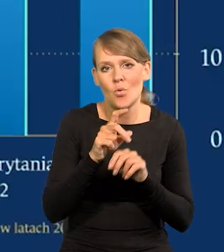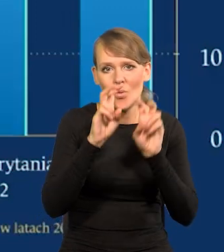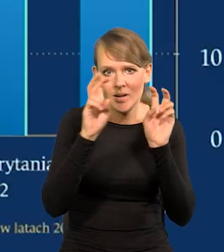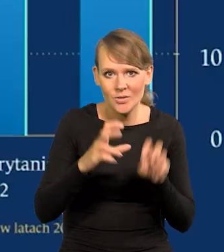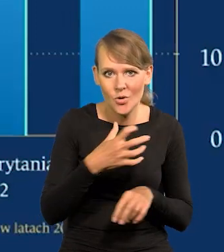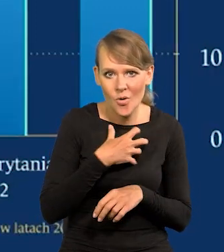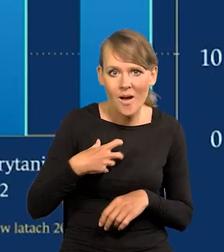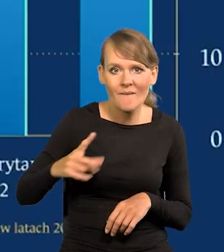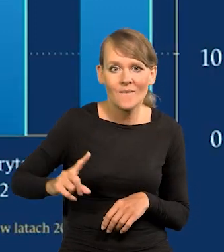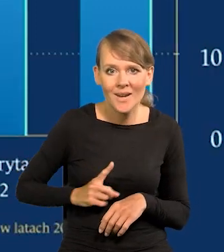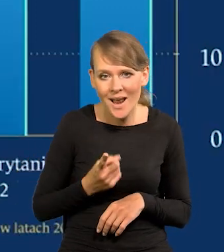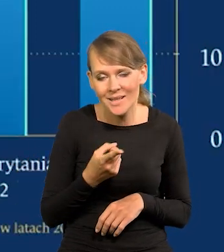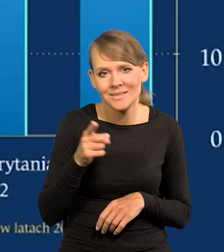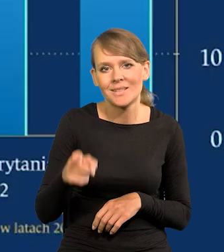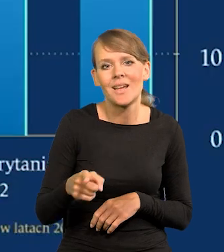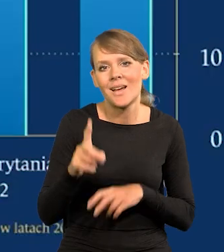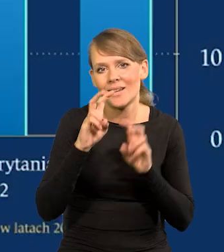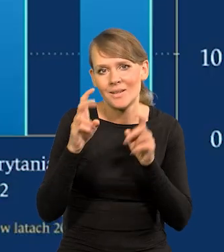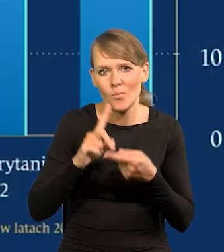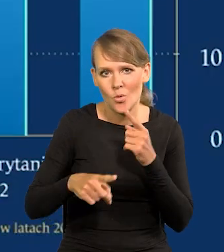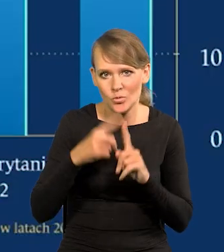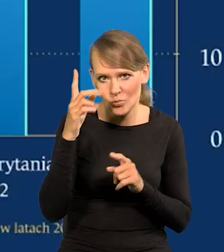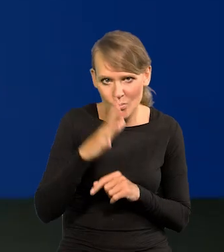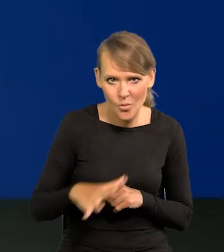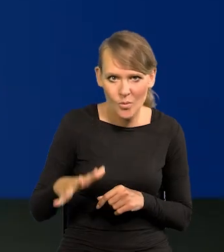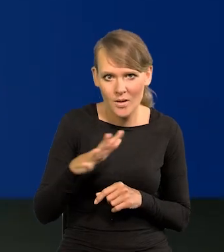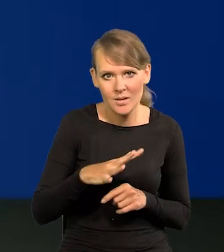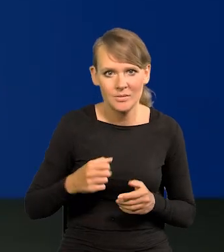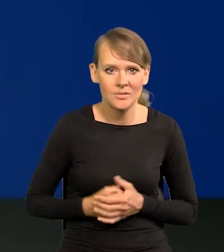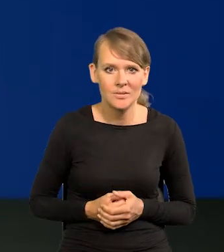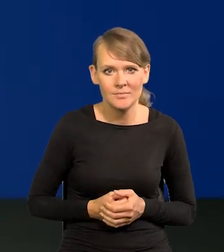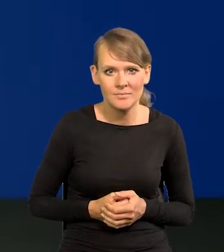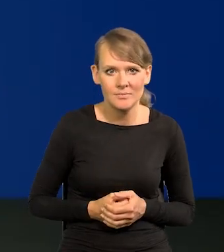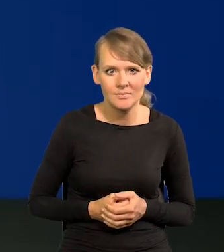we Francji w ogóle polityczno-społeczny. Jak go nazwać? Nie chcę.